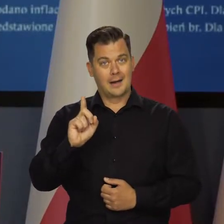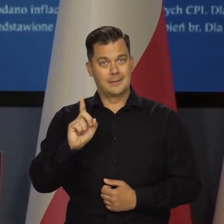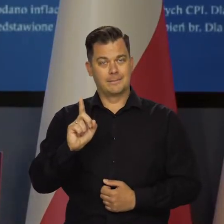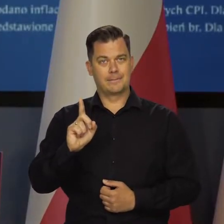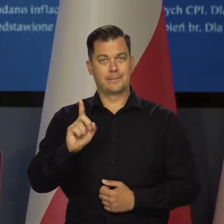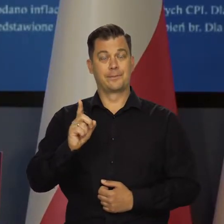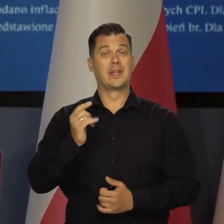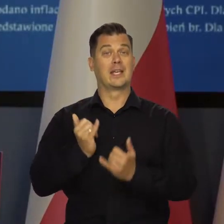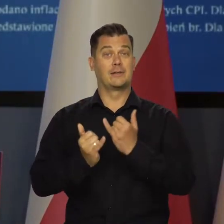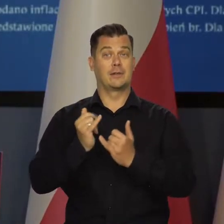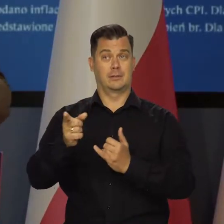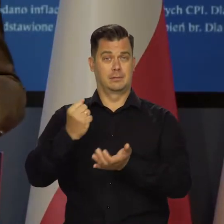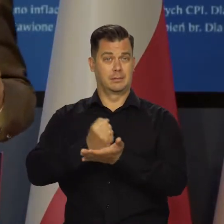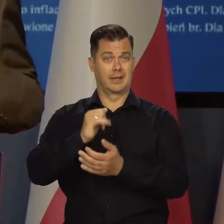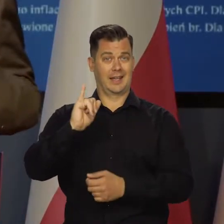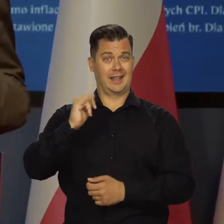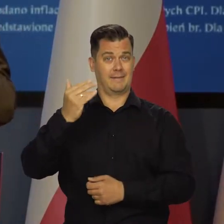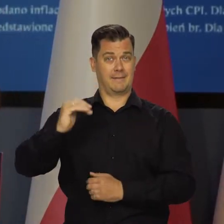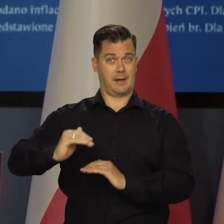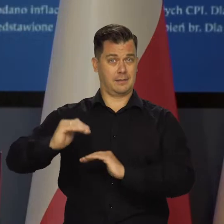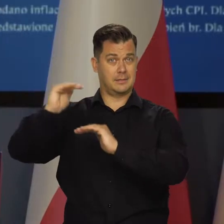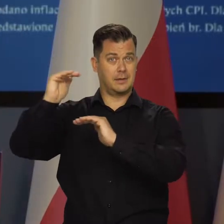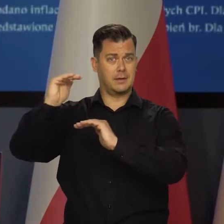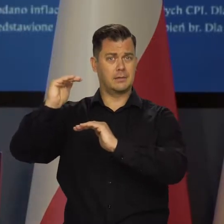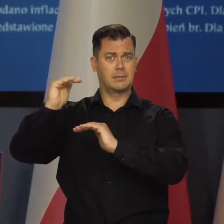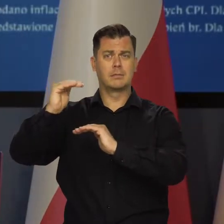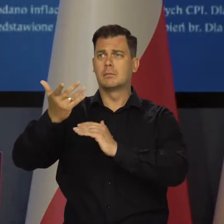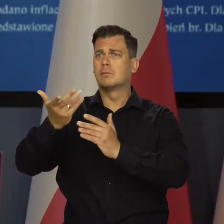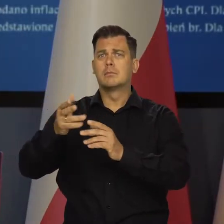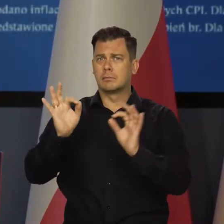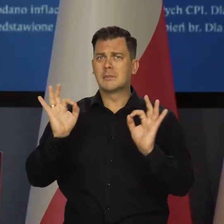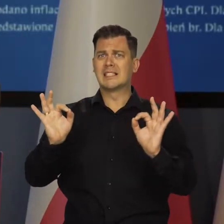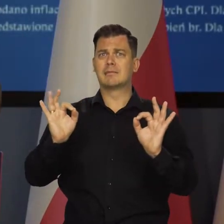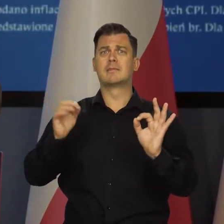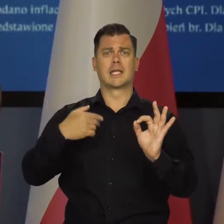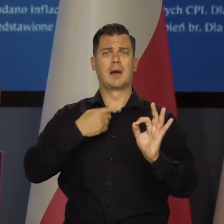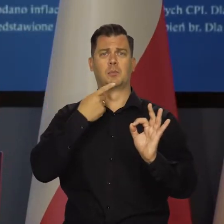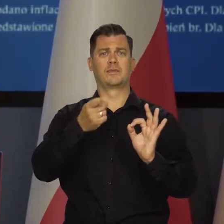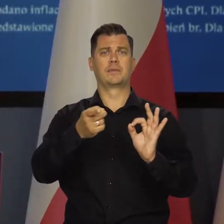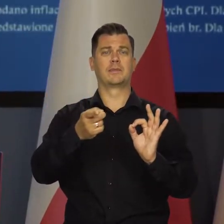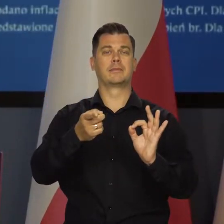ale jeśli chodzi o samą inflację i jest tak jak zapowiadałem to wcześniej,